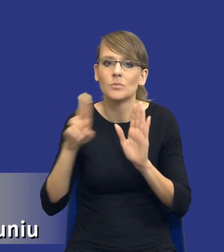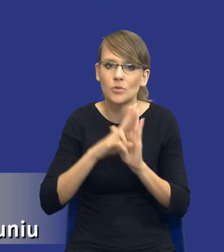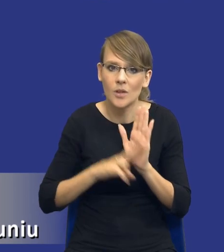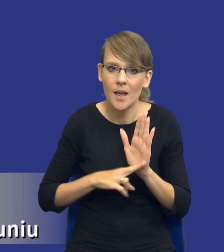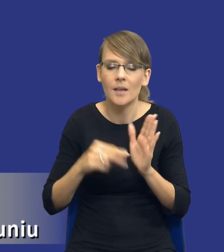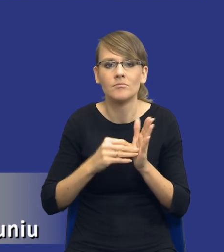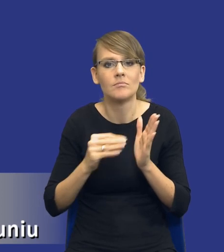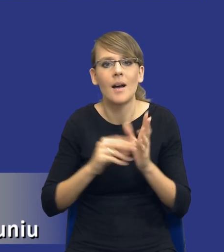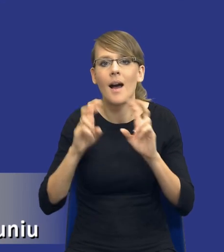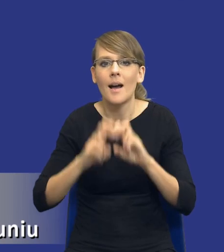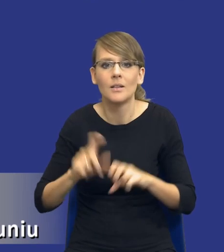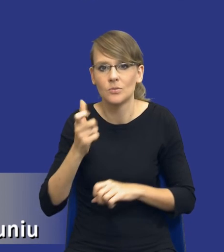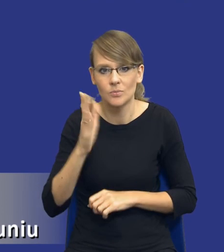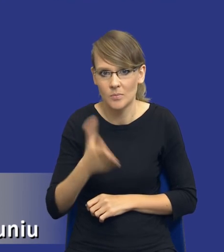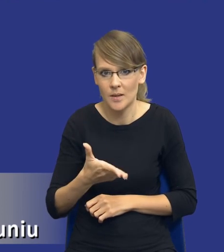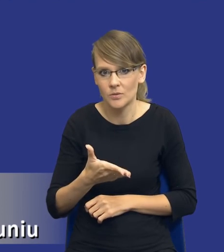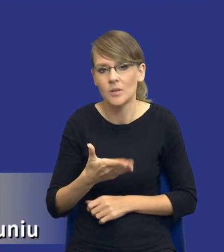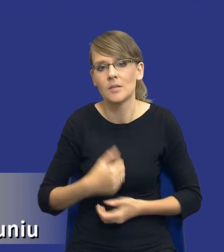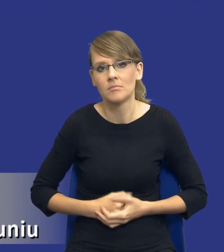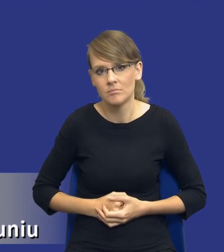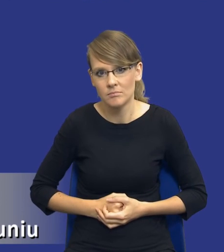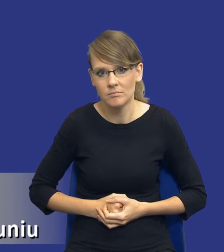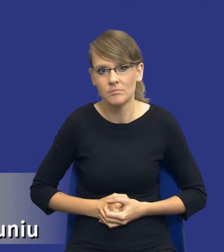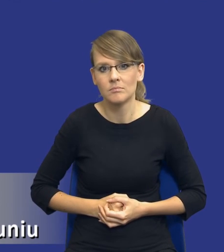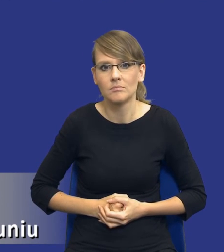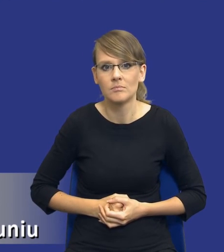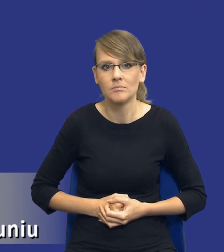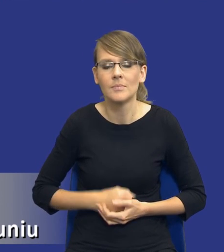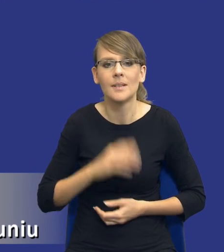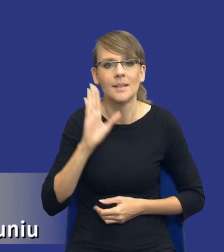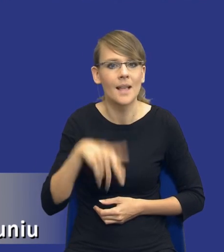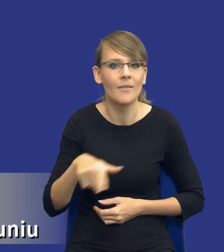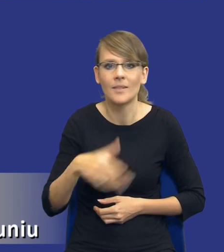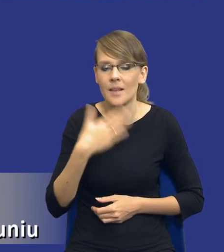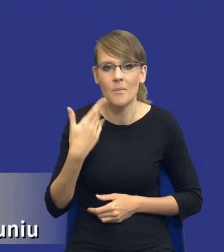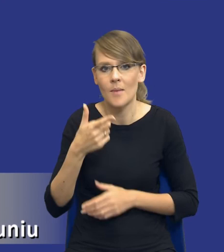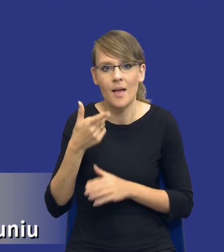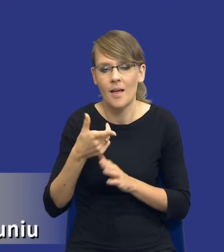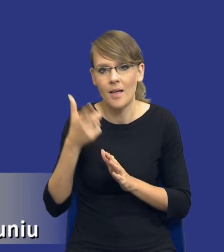analiza ma obejmować w szczególności, więc znowu nawet nie jest to katalog zamknięty, i co powinna wskazywać.